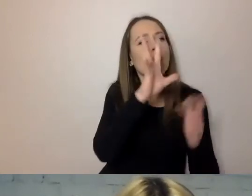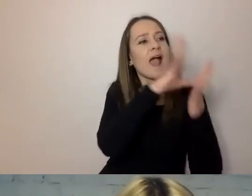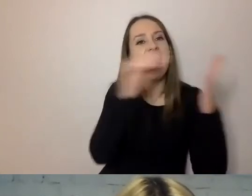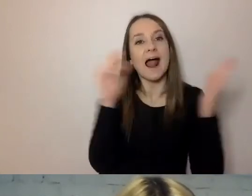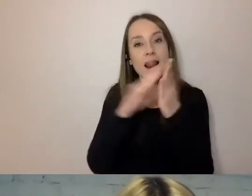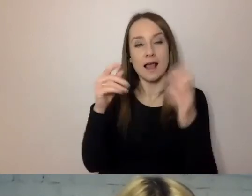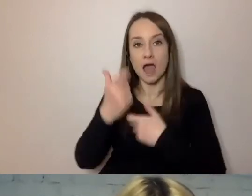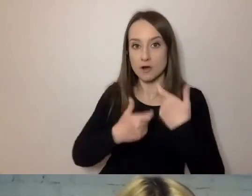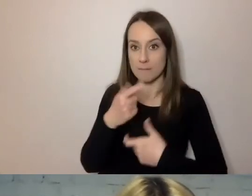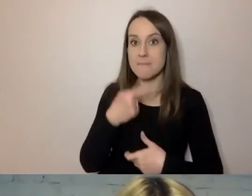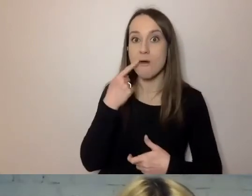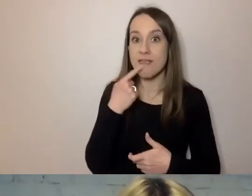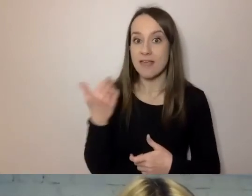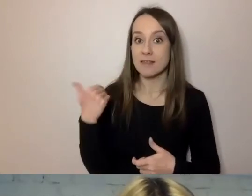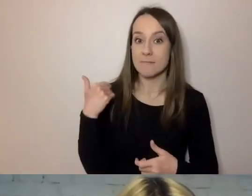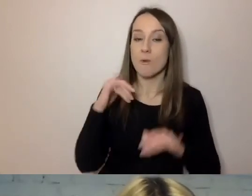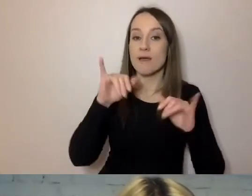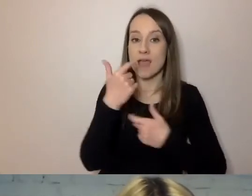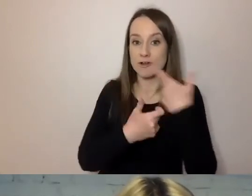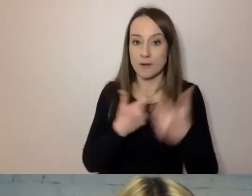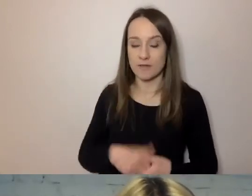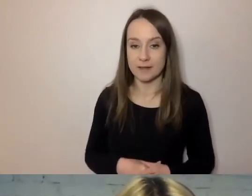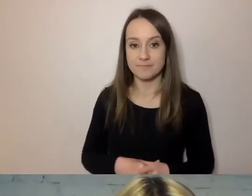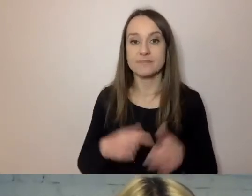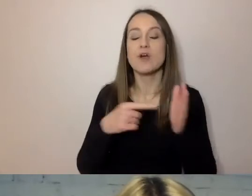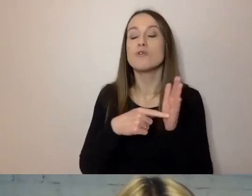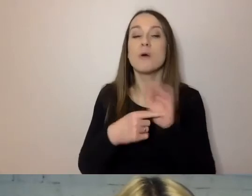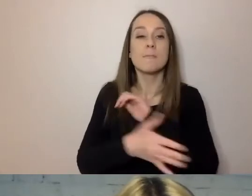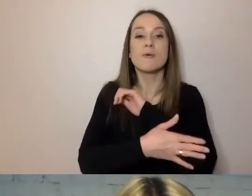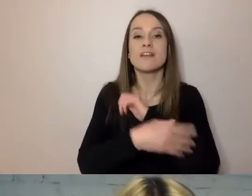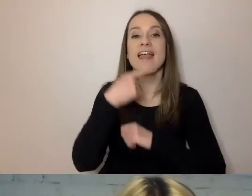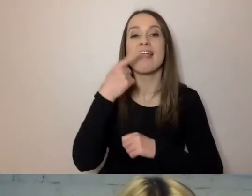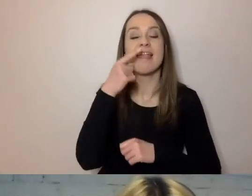Tworzony był na podstawie języka urzędowego Austro-Węgier.